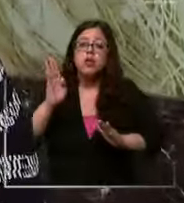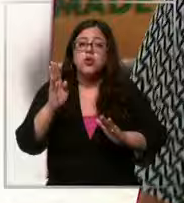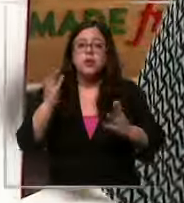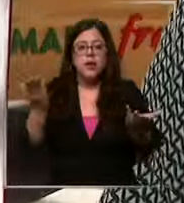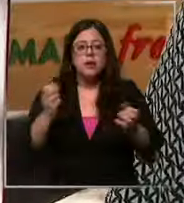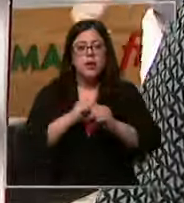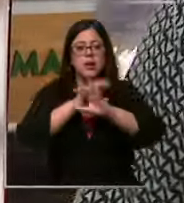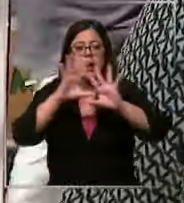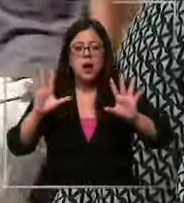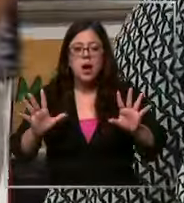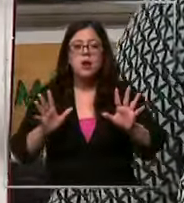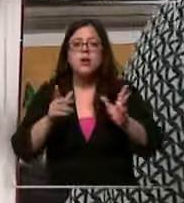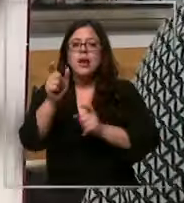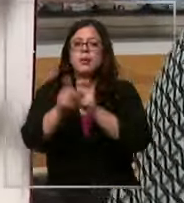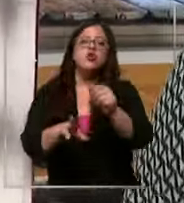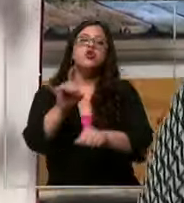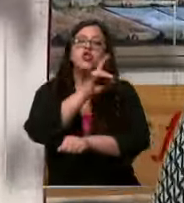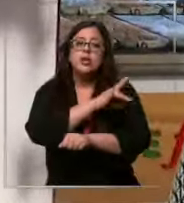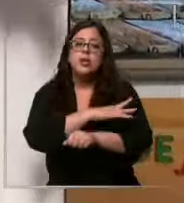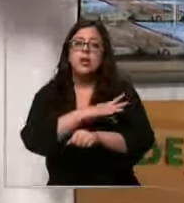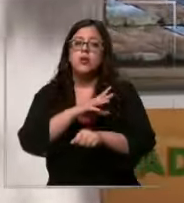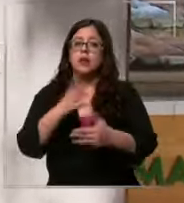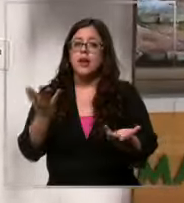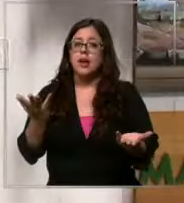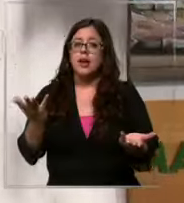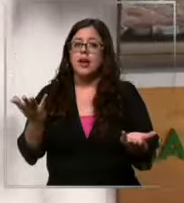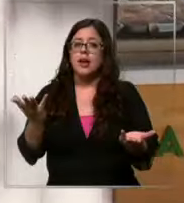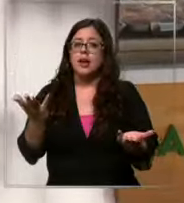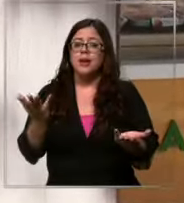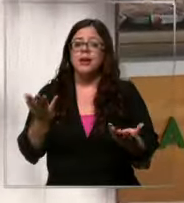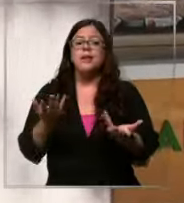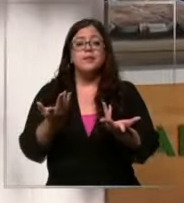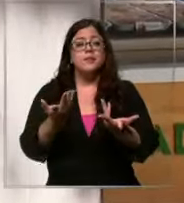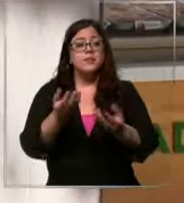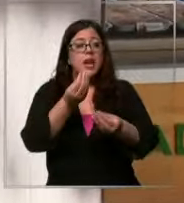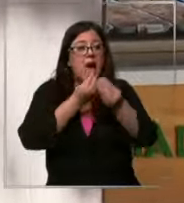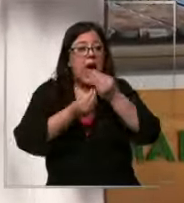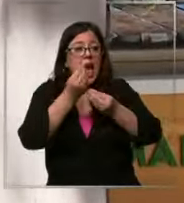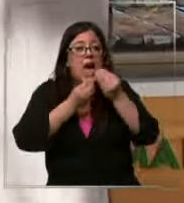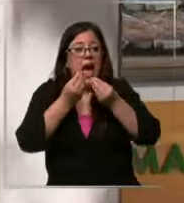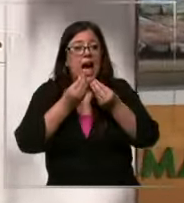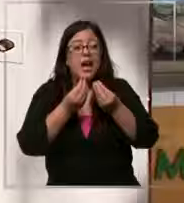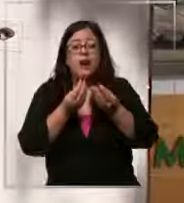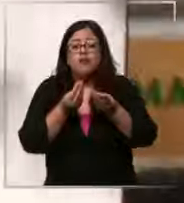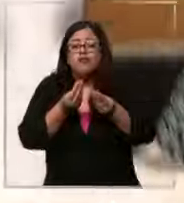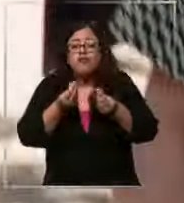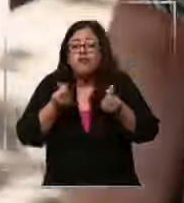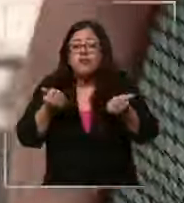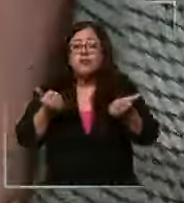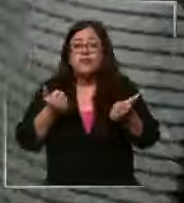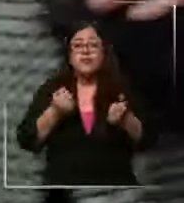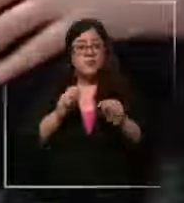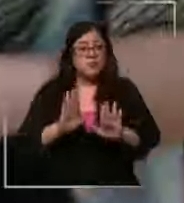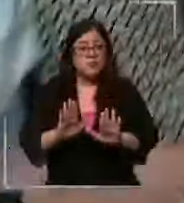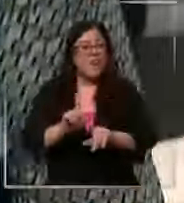claro es que los chilenos no están dispuestos a dejar de comer algo tan rico como el chocolate